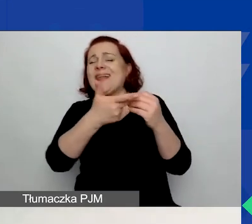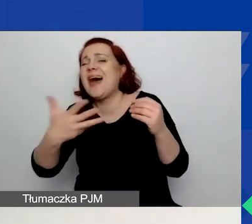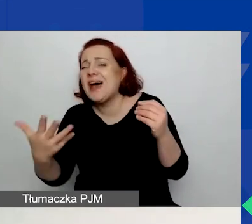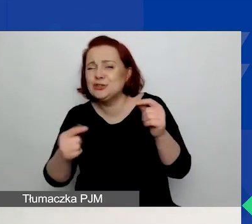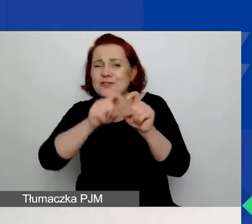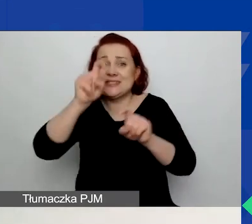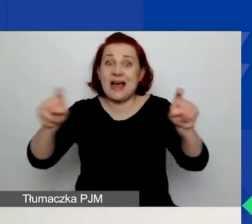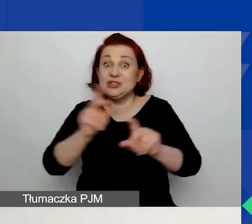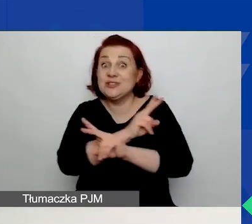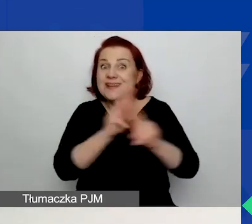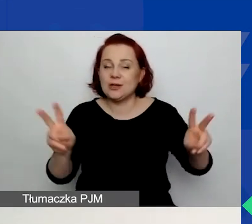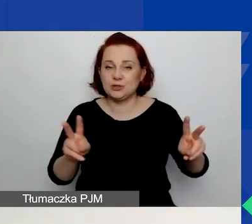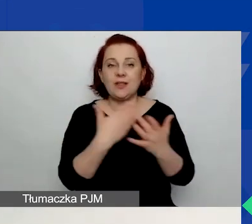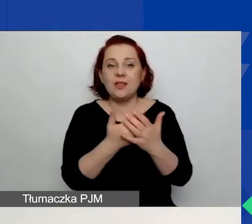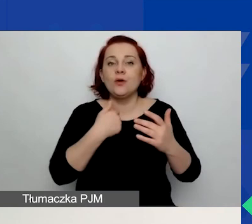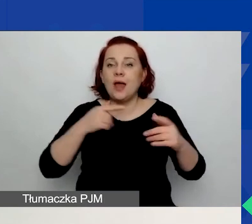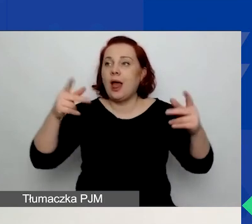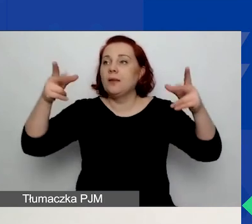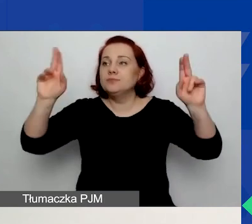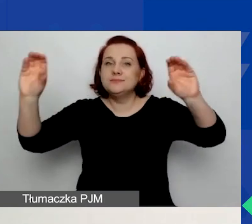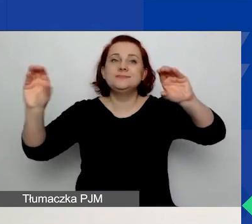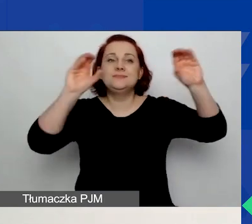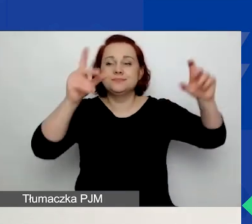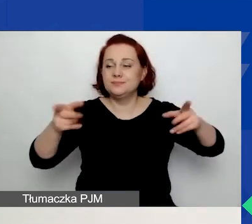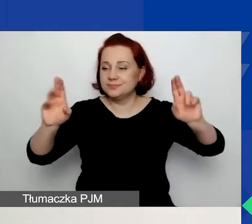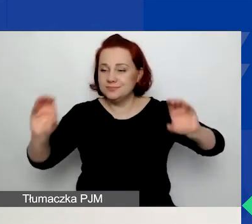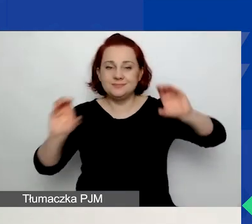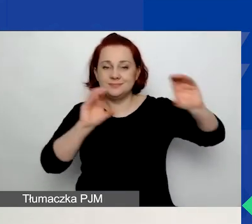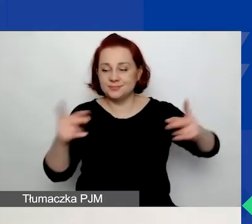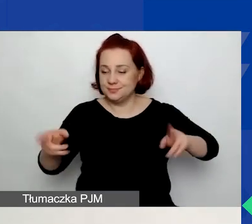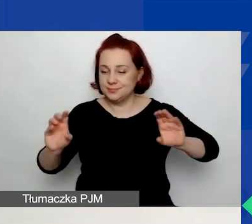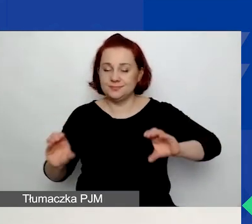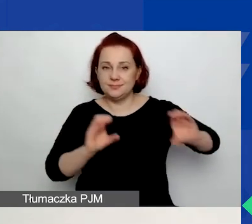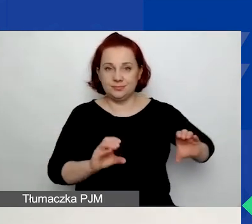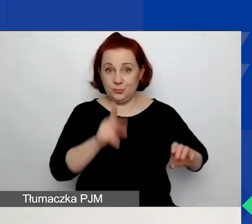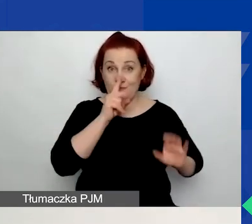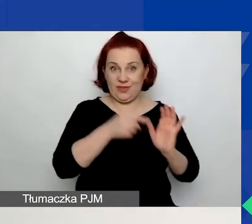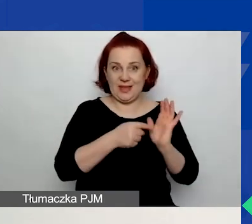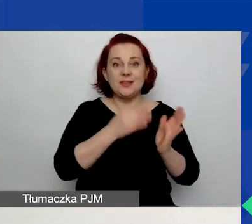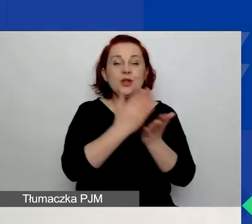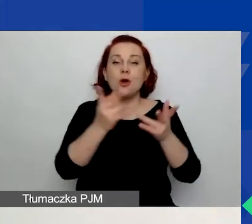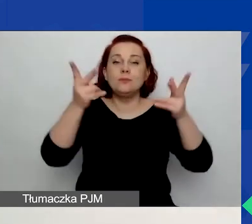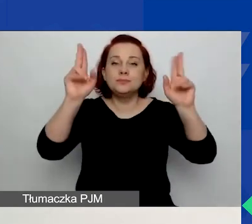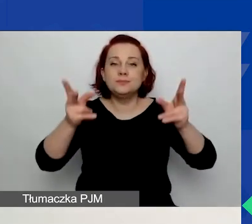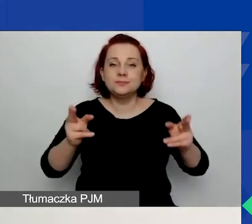W związku z tym wycięłam po prostu część widoku, by pokazać, jak to wygląda na jednym slajdzie,